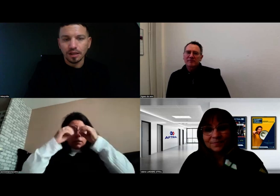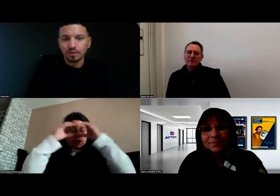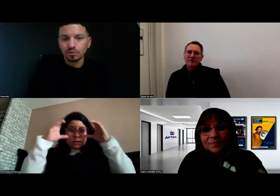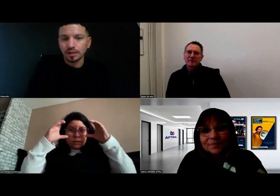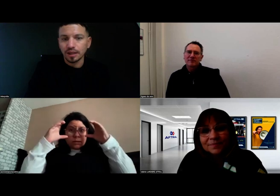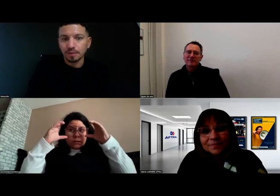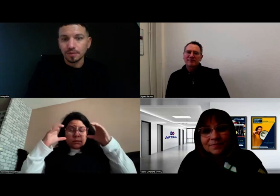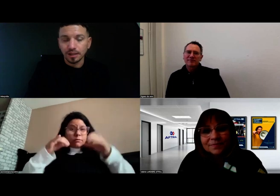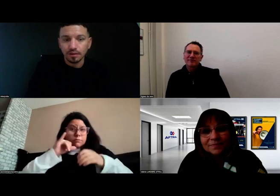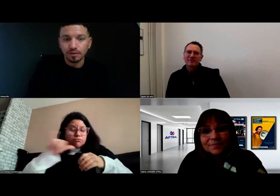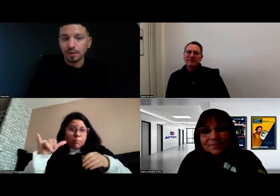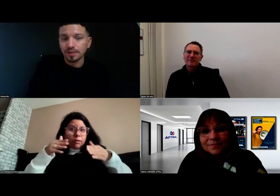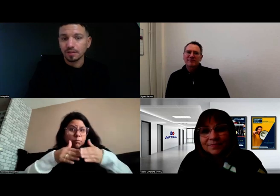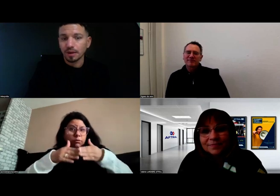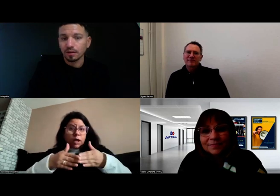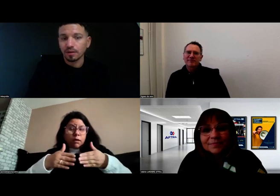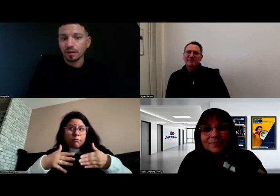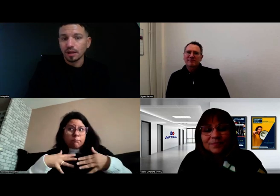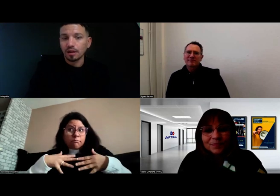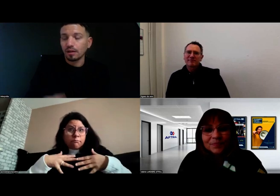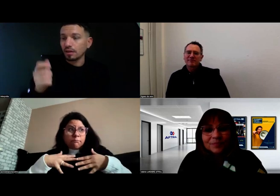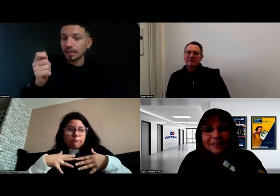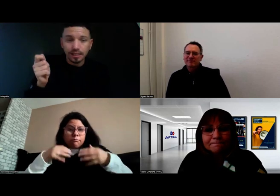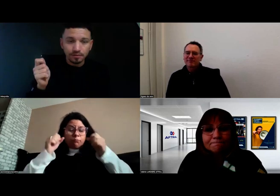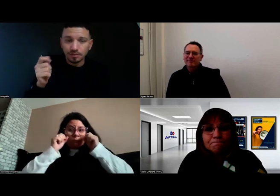Tout était adapté, il passait par l'écrit.